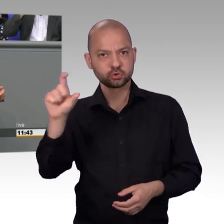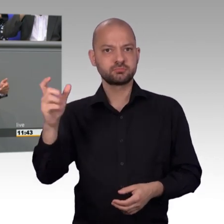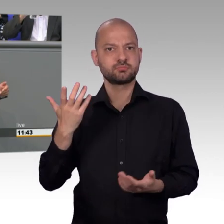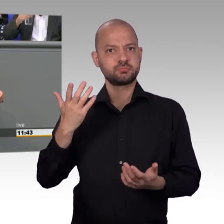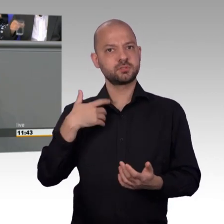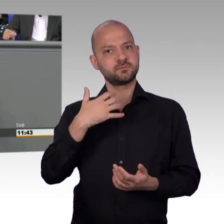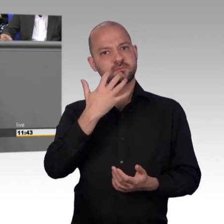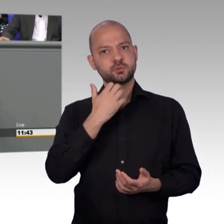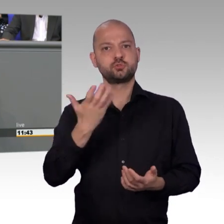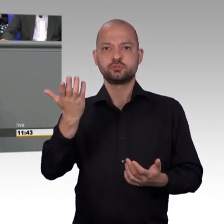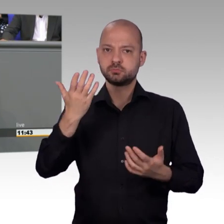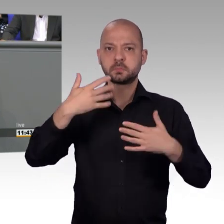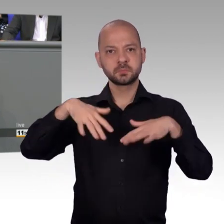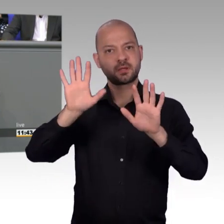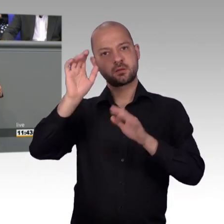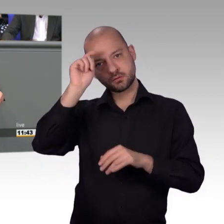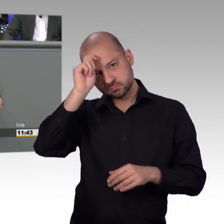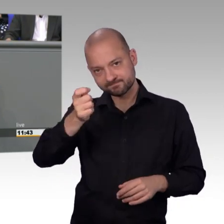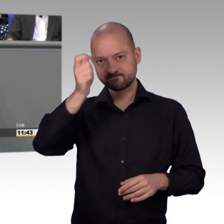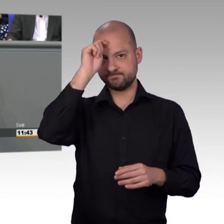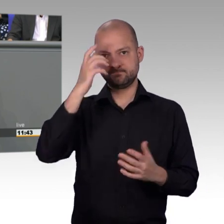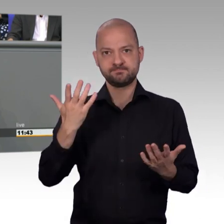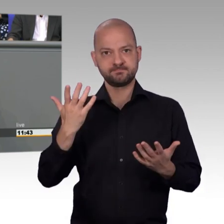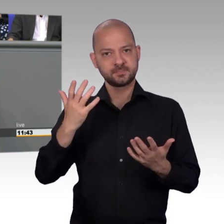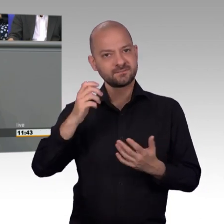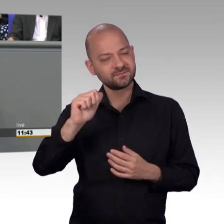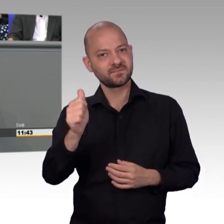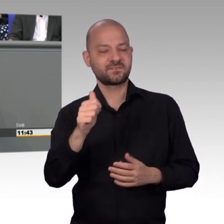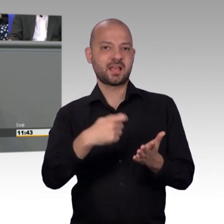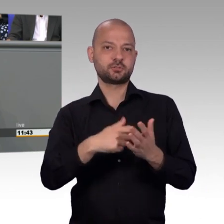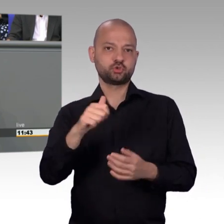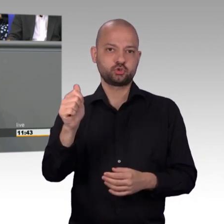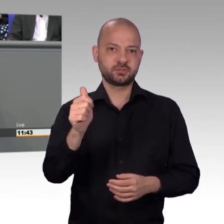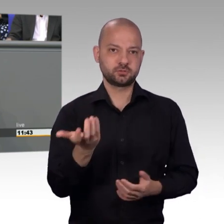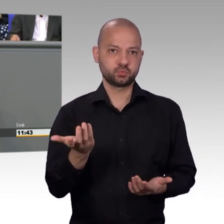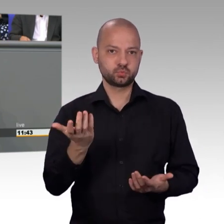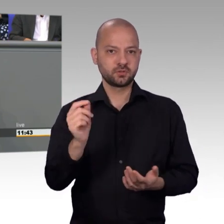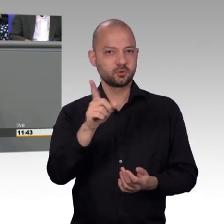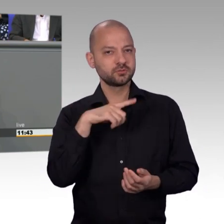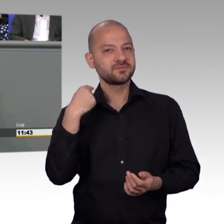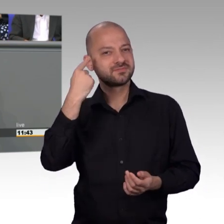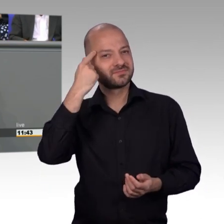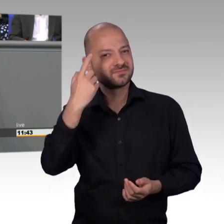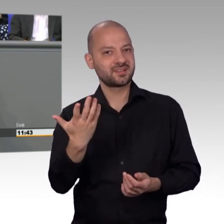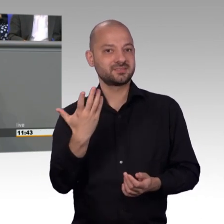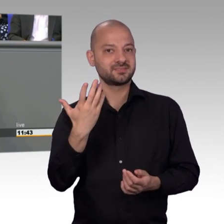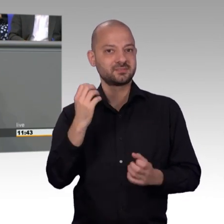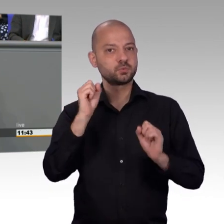alle anderen Ausschüsse auch zukünftig einmal einen eigenen Ausschuss-Saal bekommen, ich glaube das würde dem Petitionsausschuss